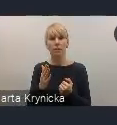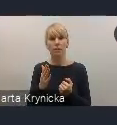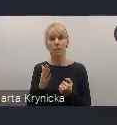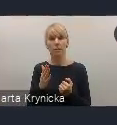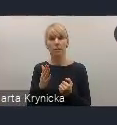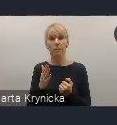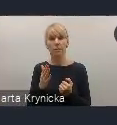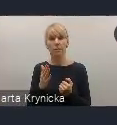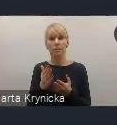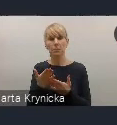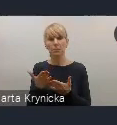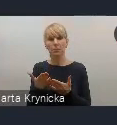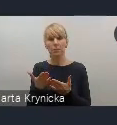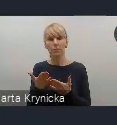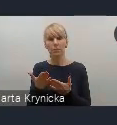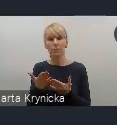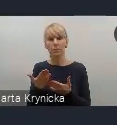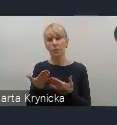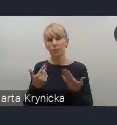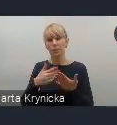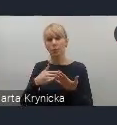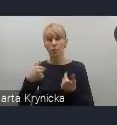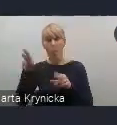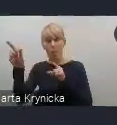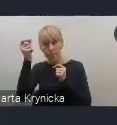inspirującą okazją do wymiany tych doświadczeń.